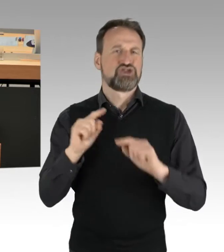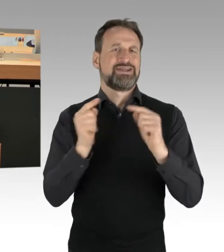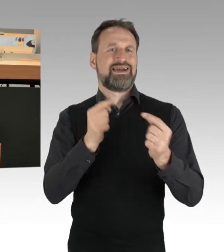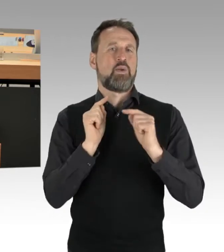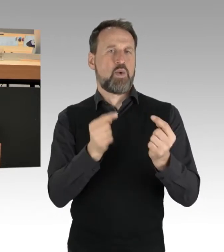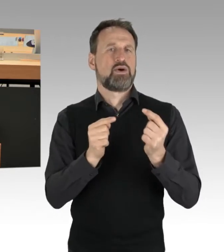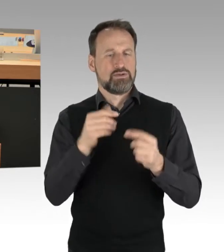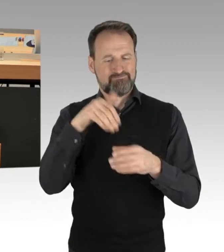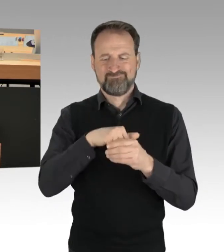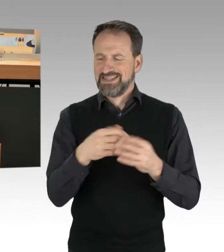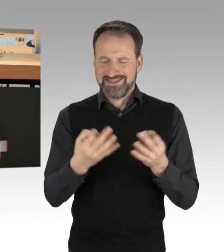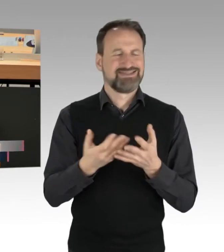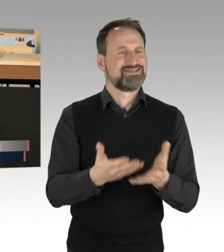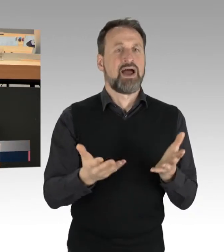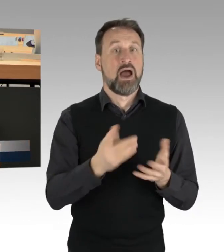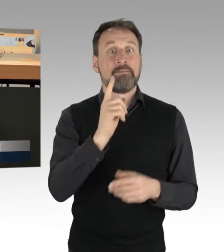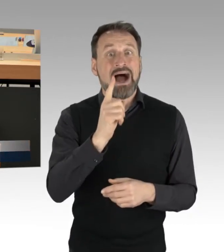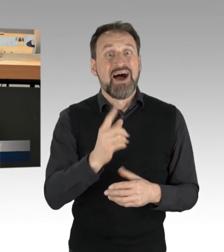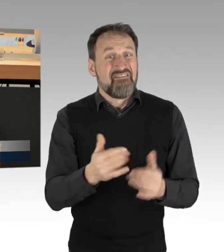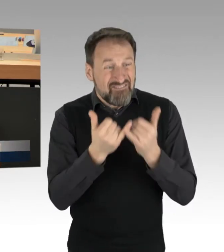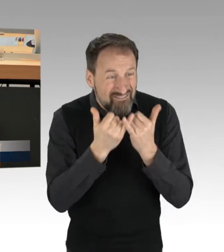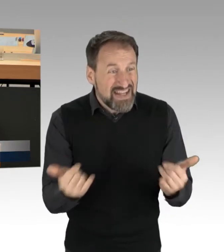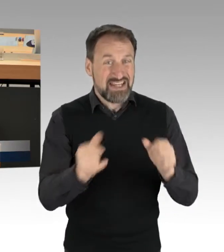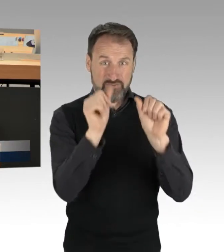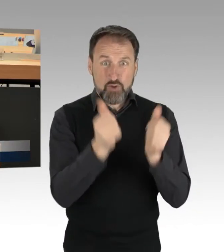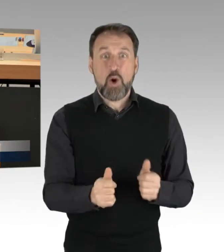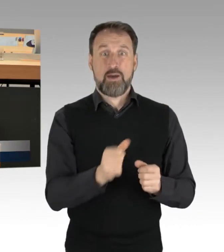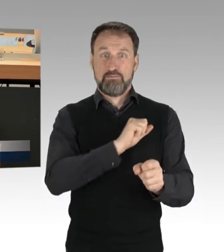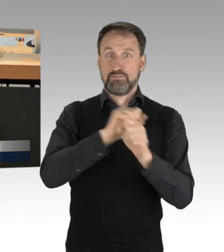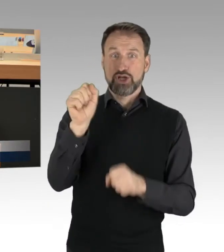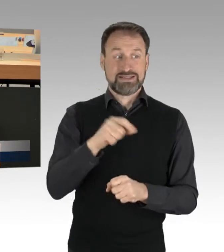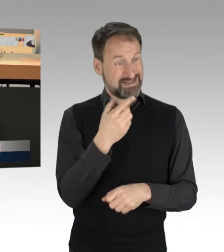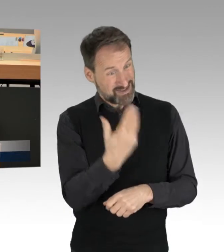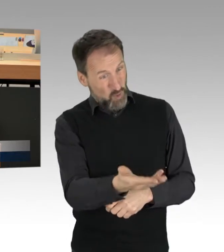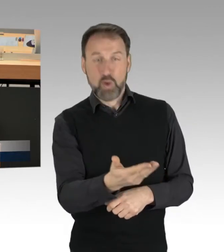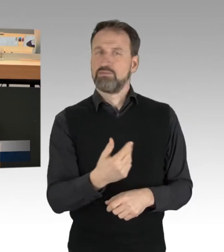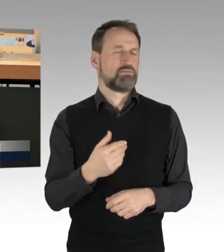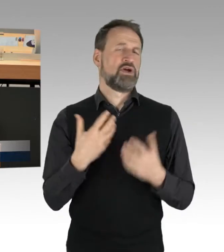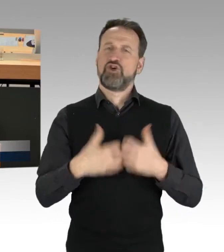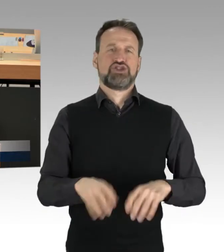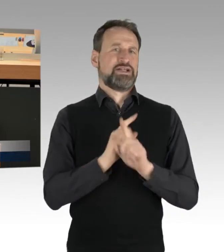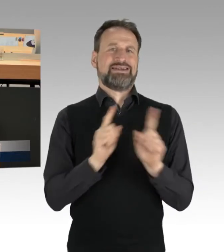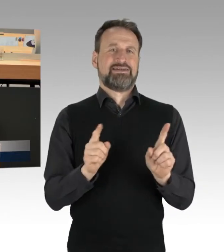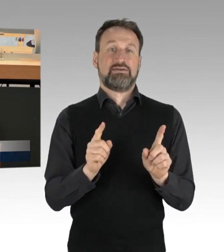die hier genutzt wird, nicht funktioniert, jedenfalls nicht in einer Demokratie, und man kann nicht sagen,